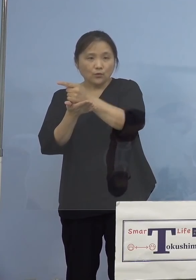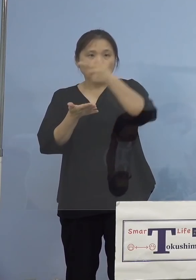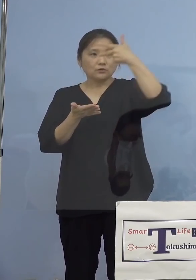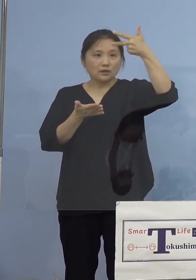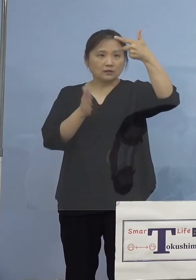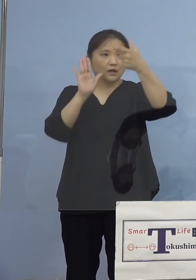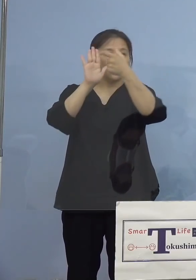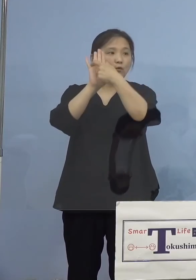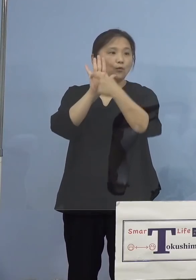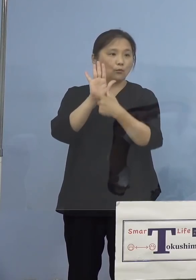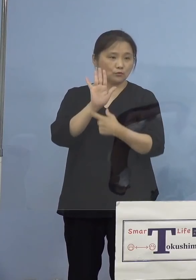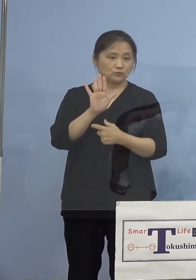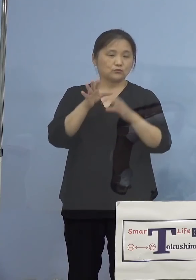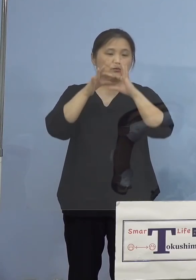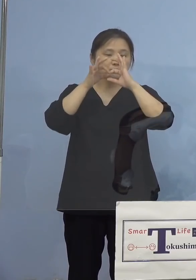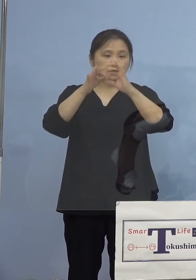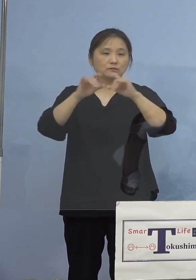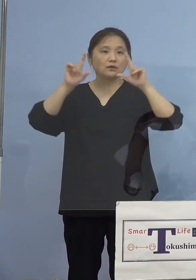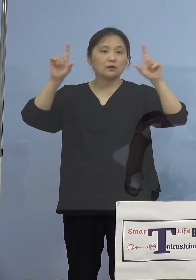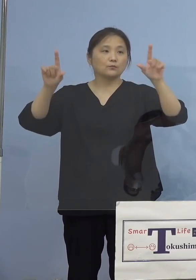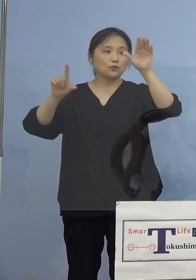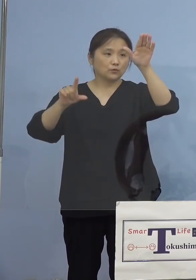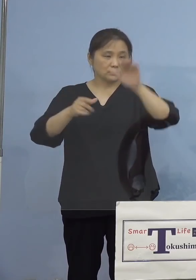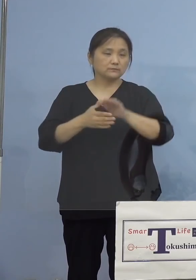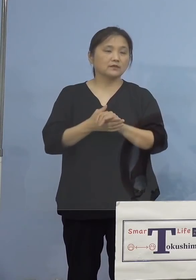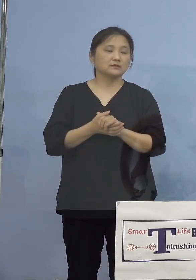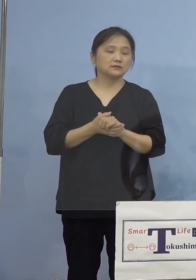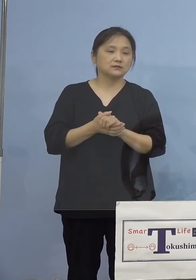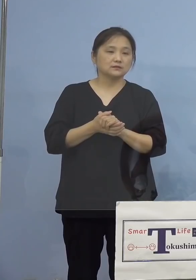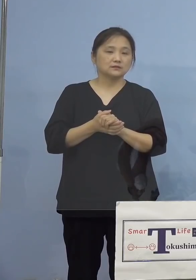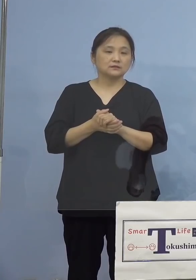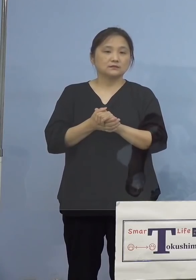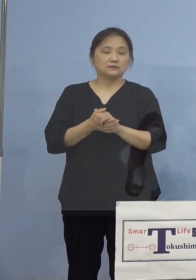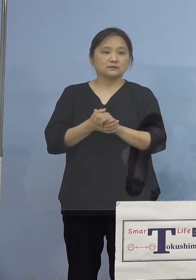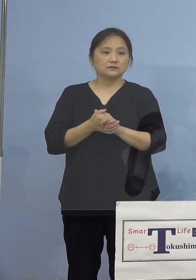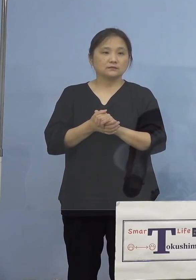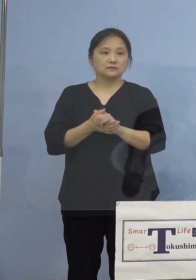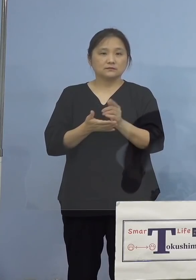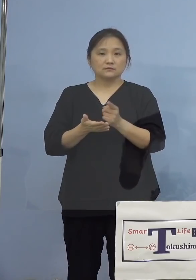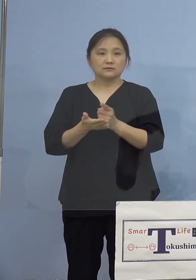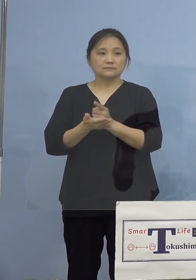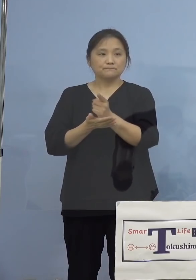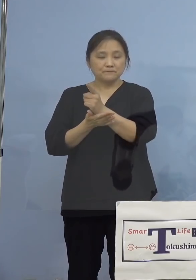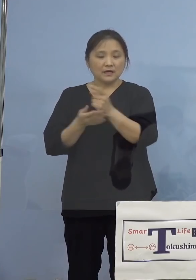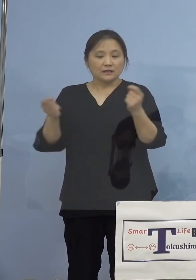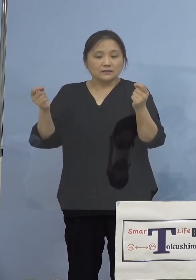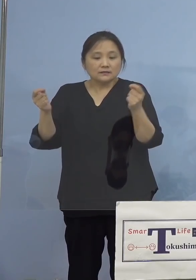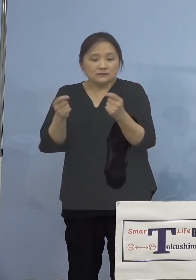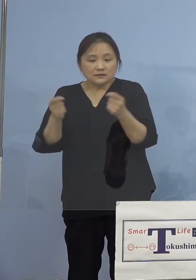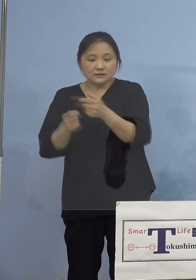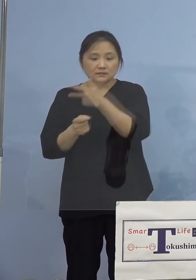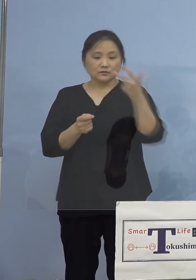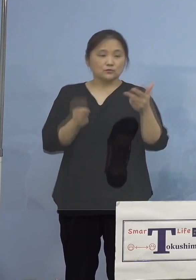発表させていただきます まず1番目の指標、直近1週間、これは